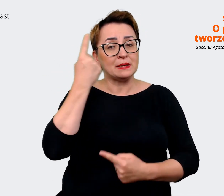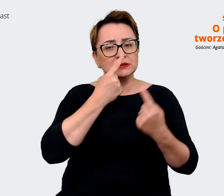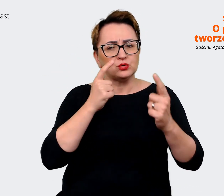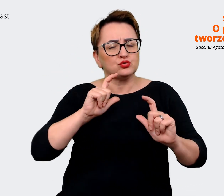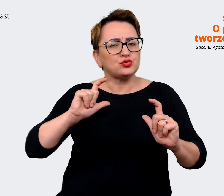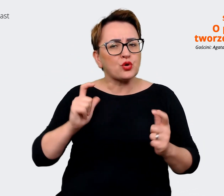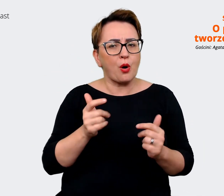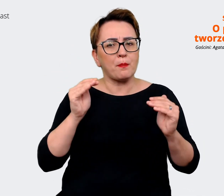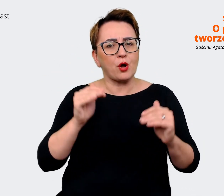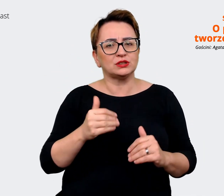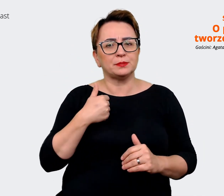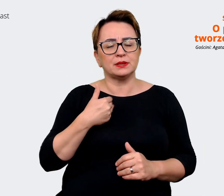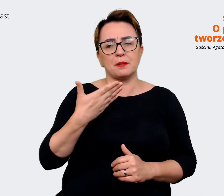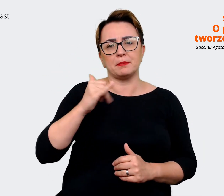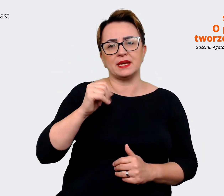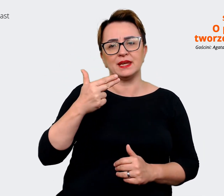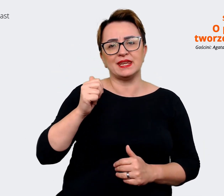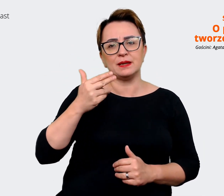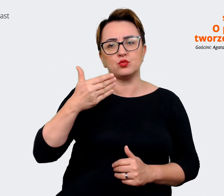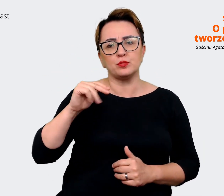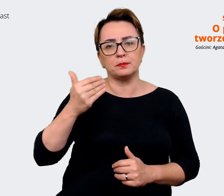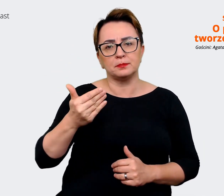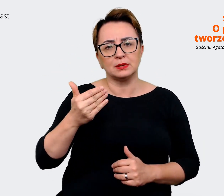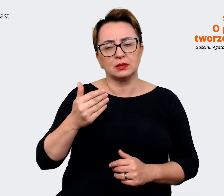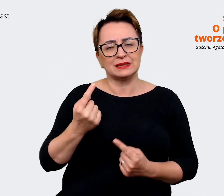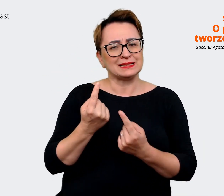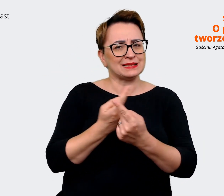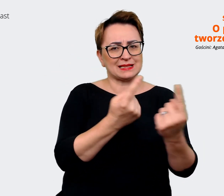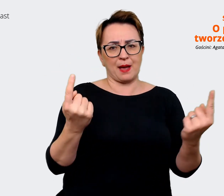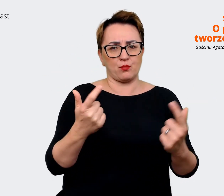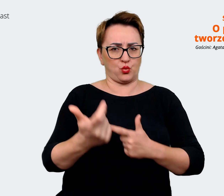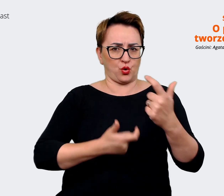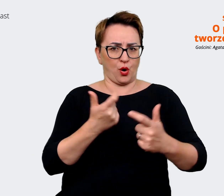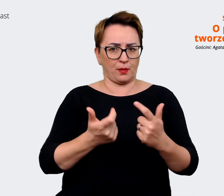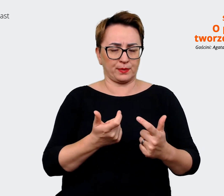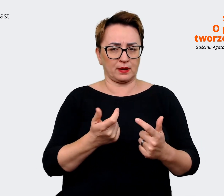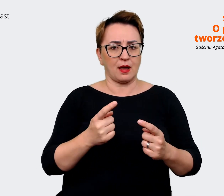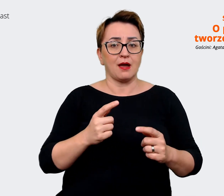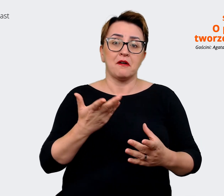minimum. Jak się za to zabrać, nawet samodzielnie pracując, może w mniejszej organizacji? Myślę,